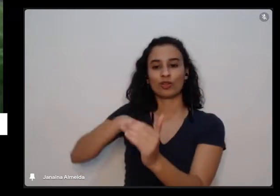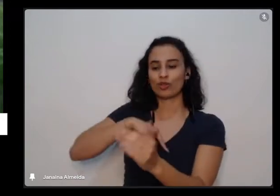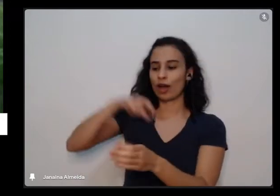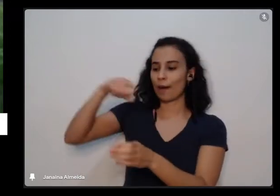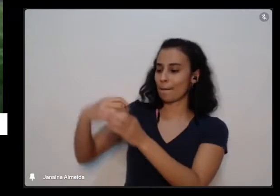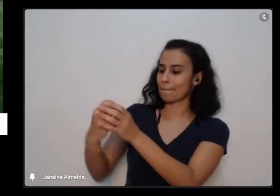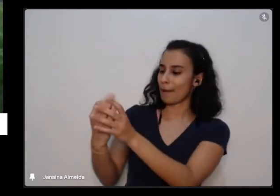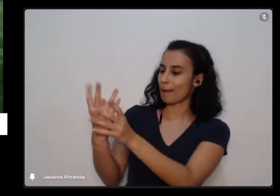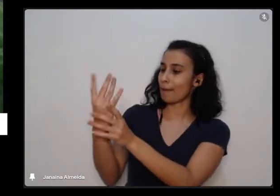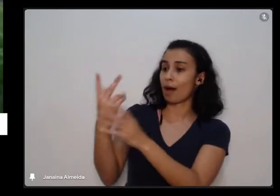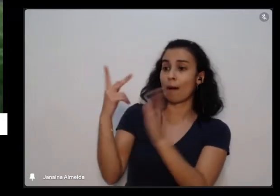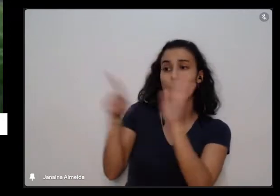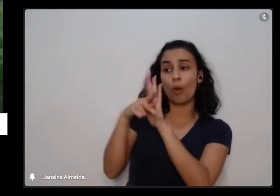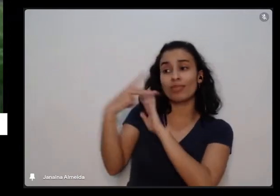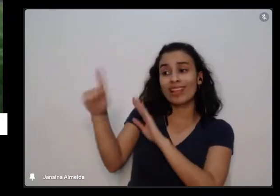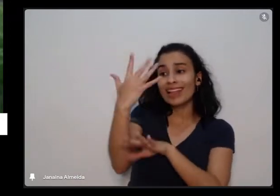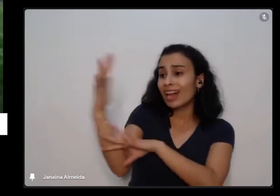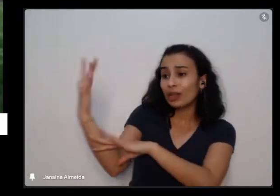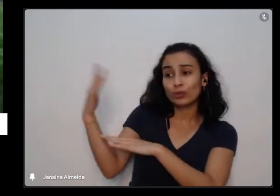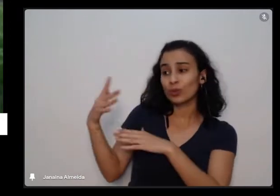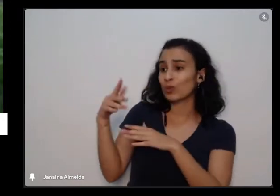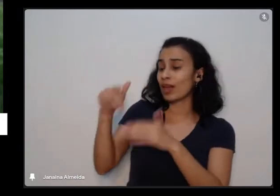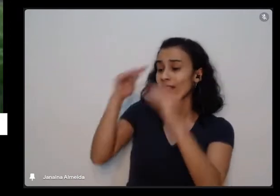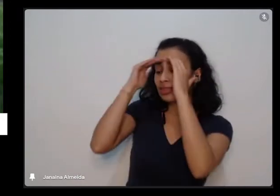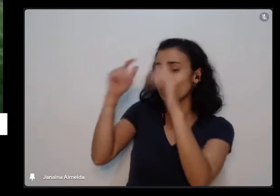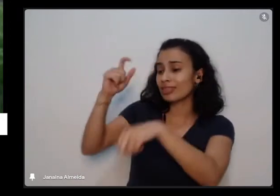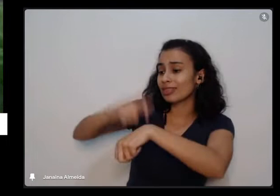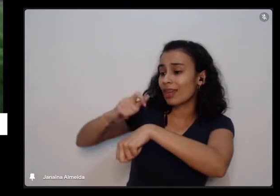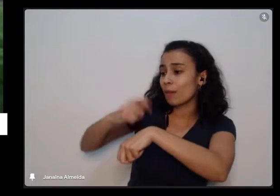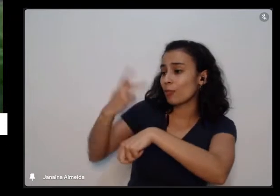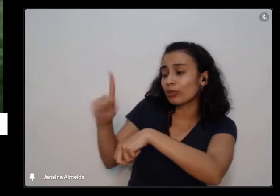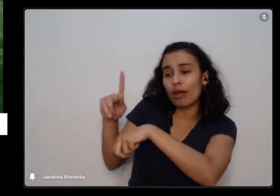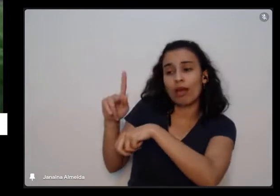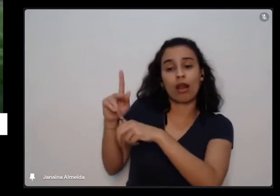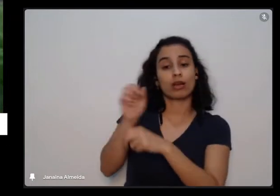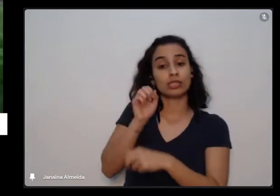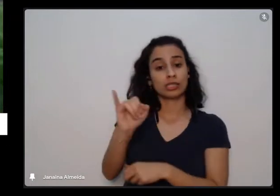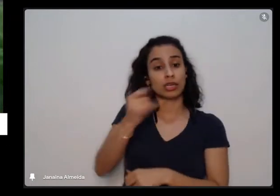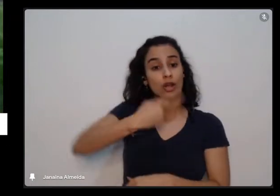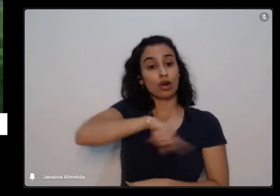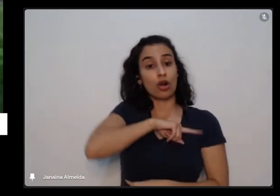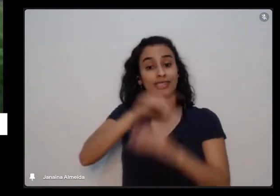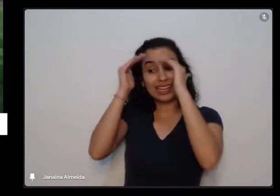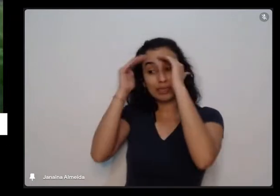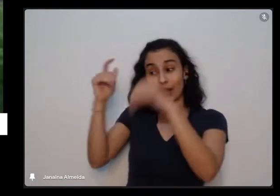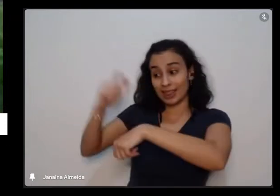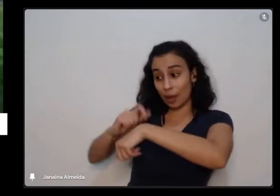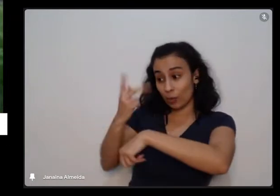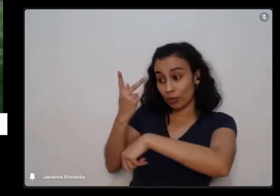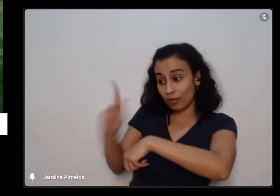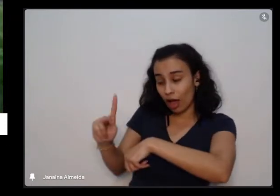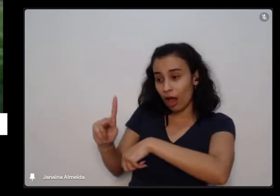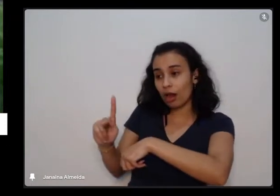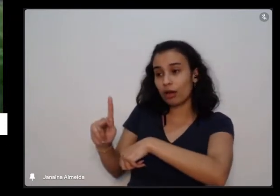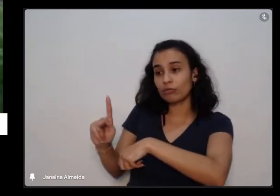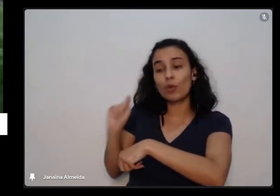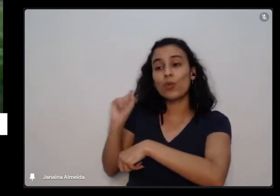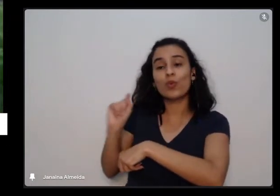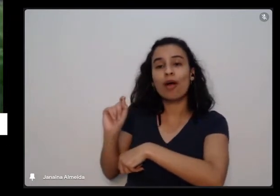planta e quando a gente respeita esses tempos da na planta a gente pode fazer um link com a nossa